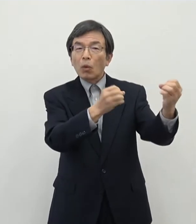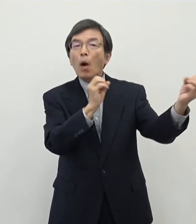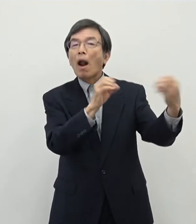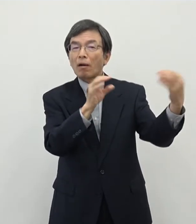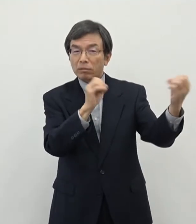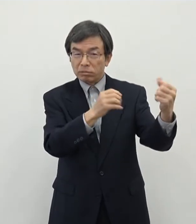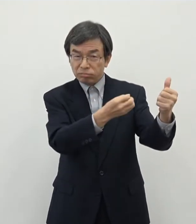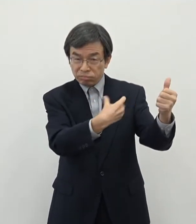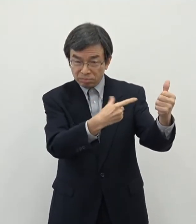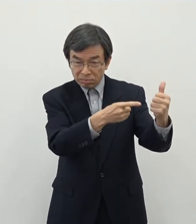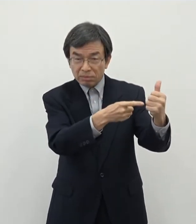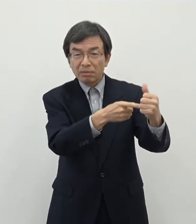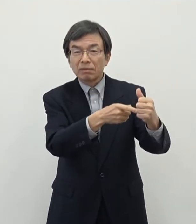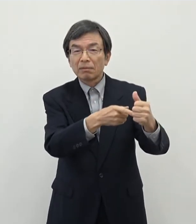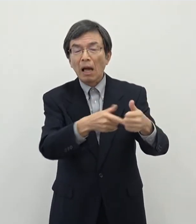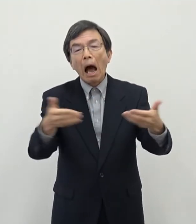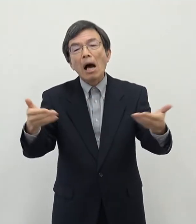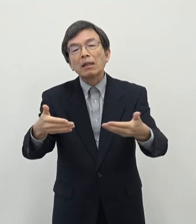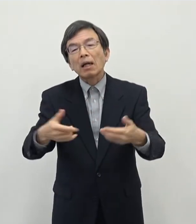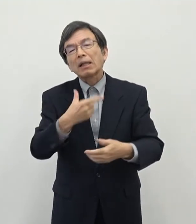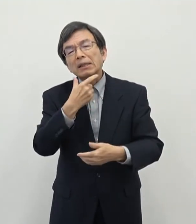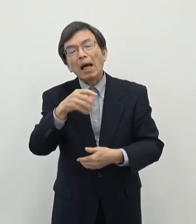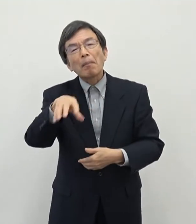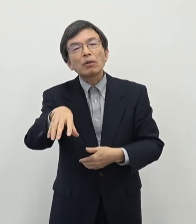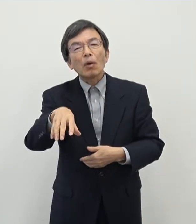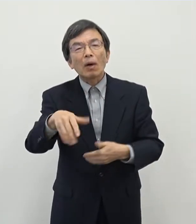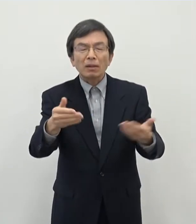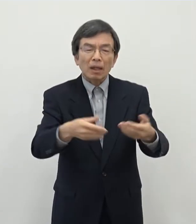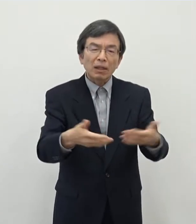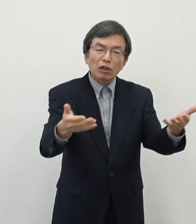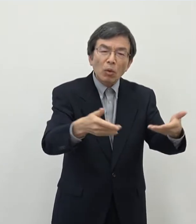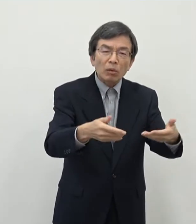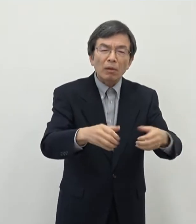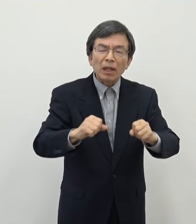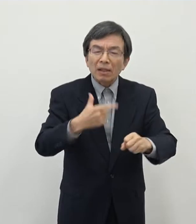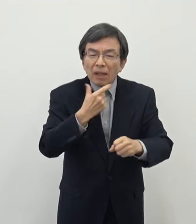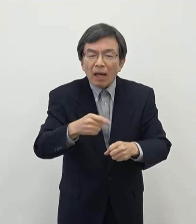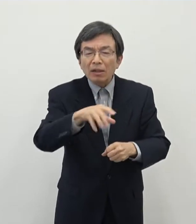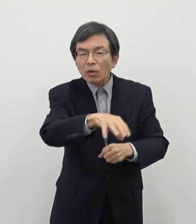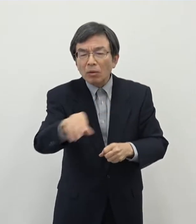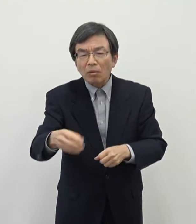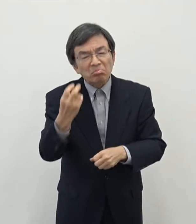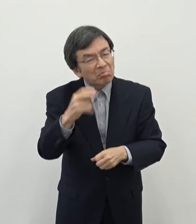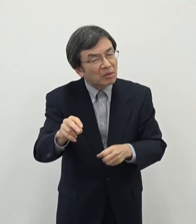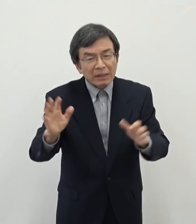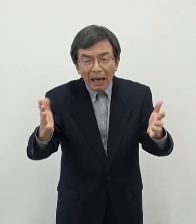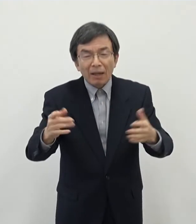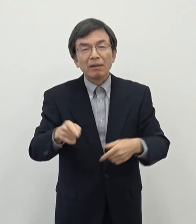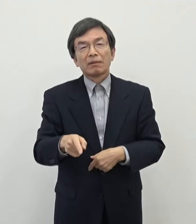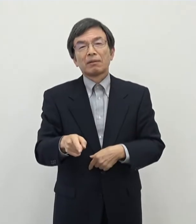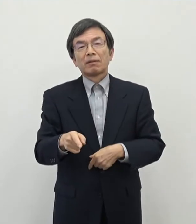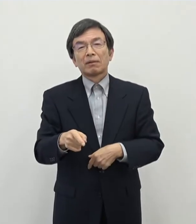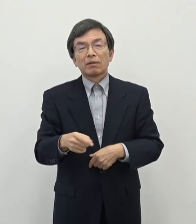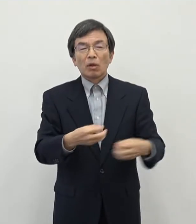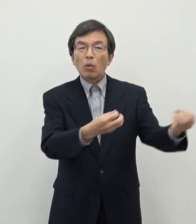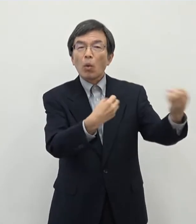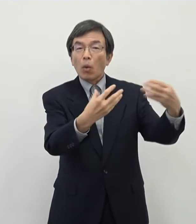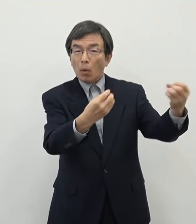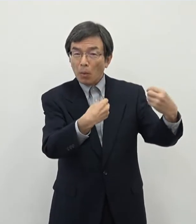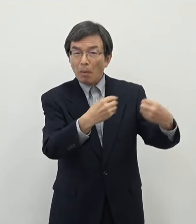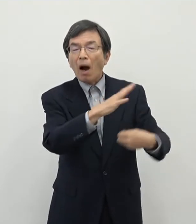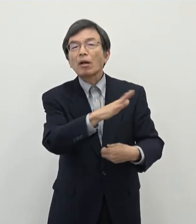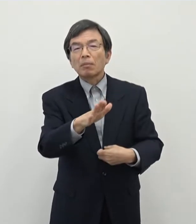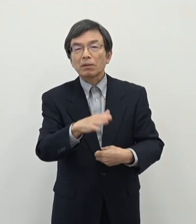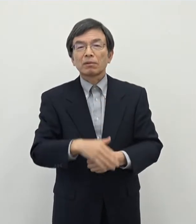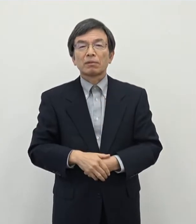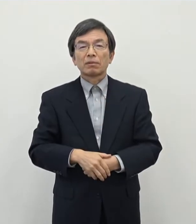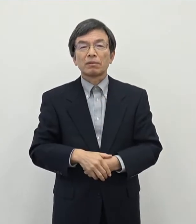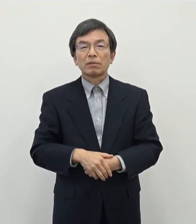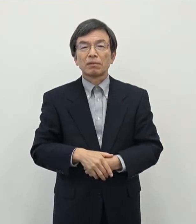働きたい会社がないと働きたい仕事をやりたい仕事が見つからない いうような事も声を頂いたことがございます そういった意味でですね